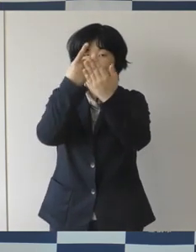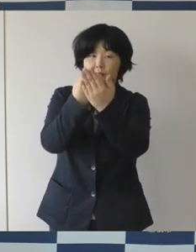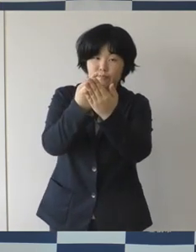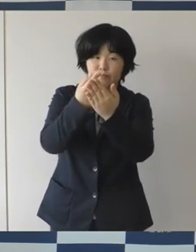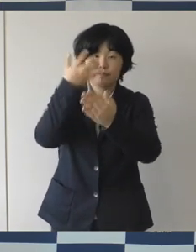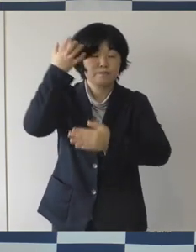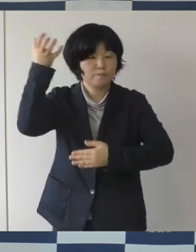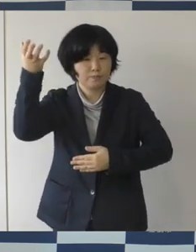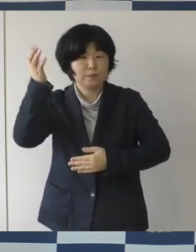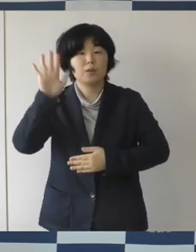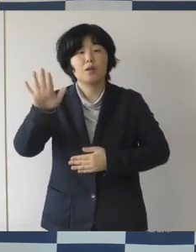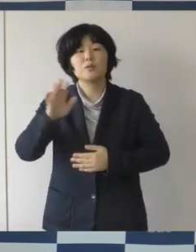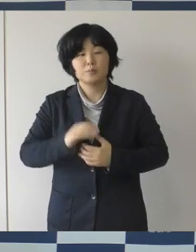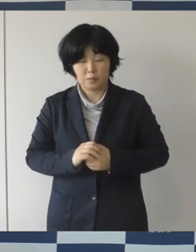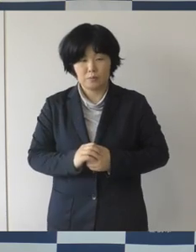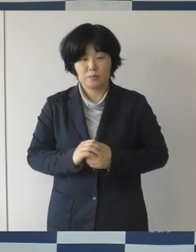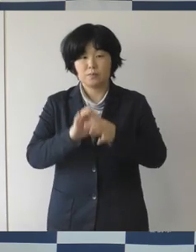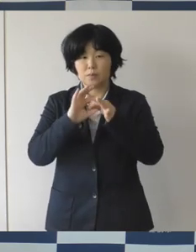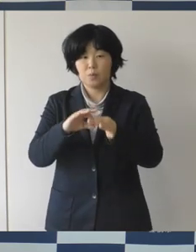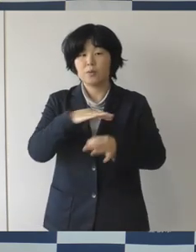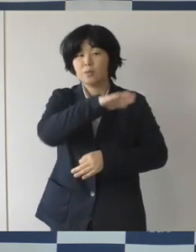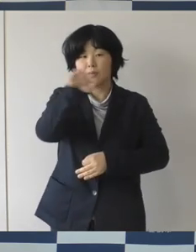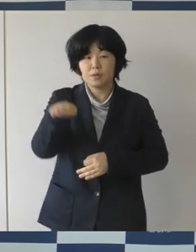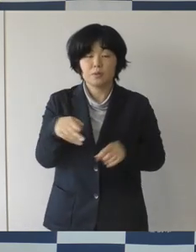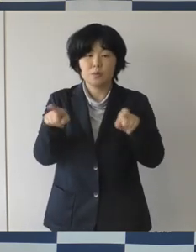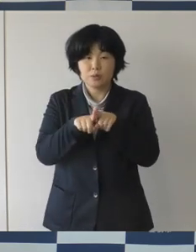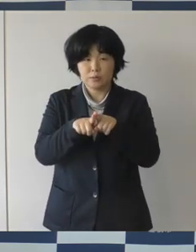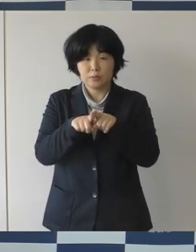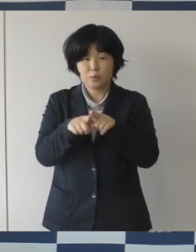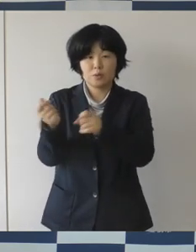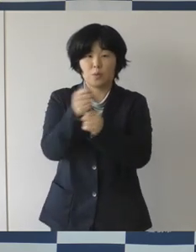市民の皆さんと一緒にへエールを送りたいなと思っています。